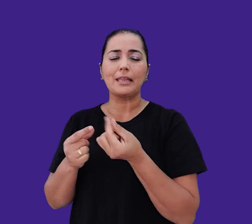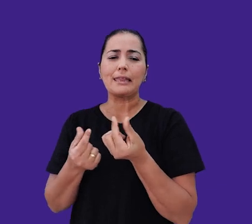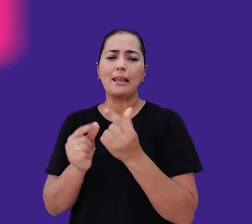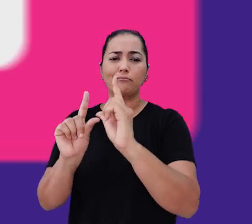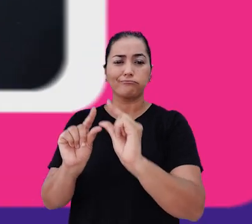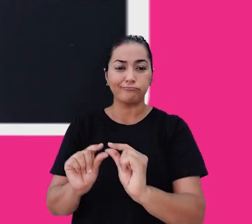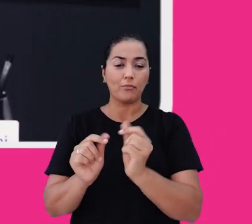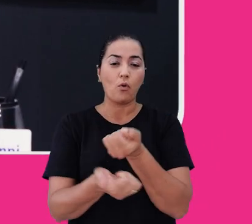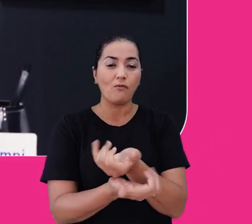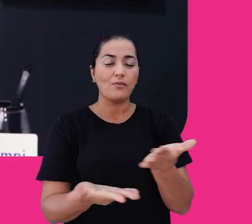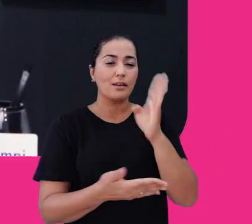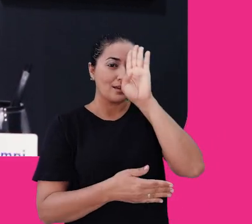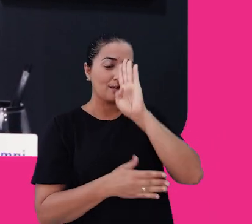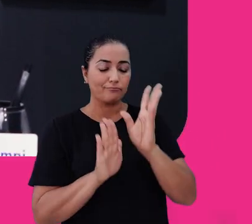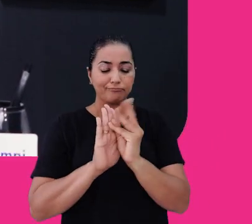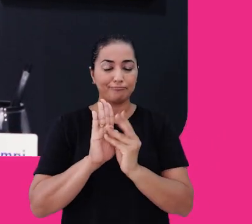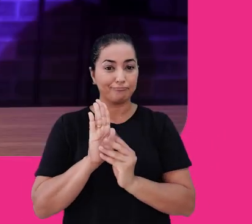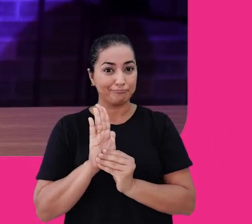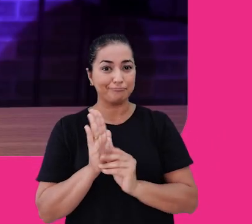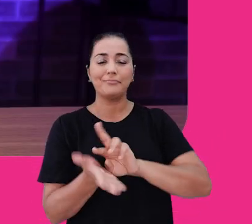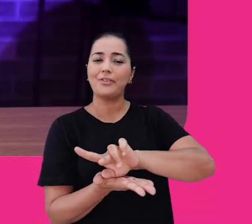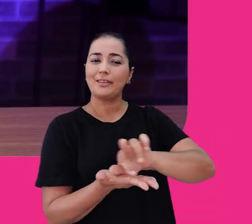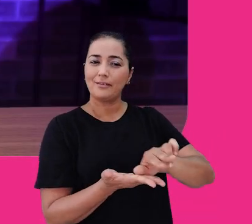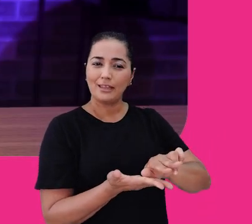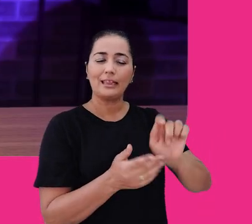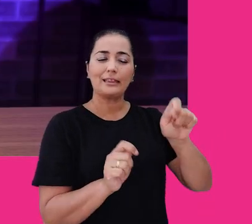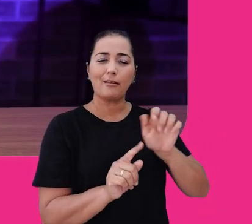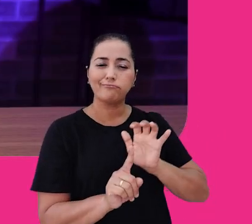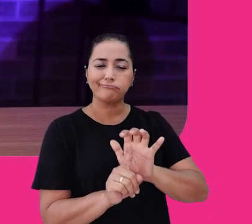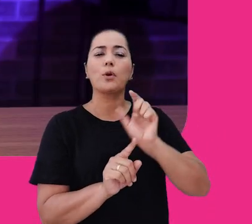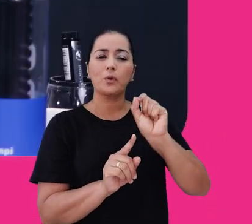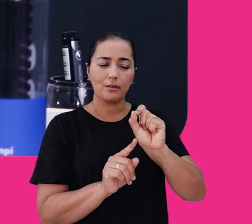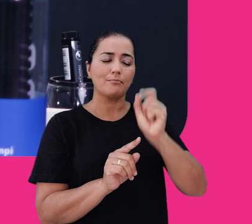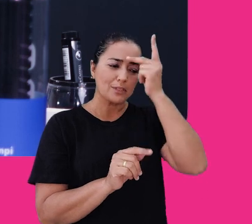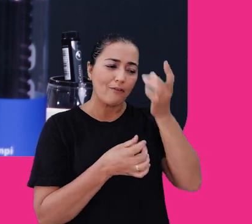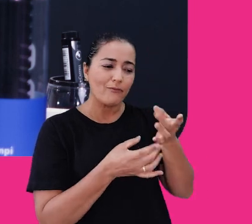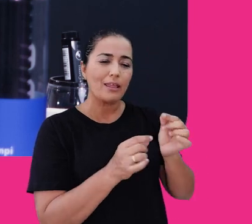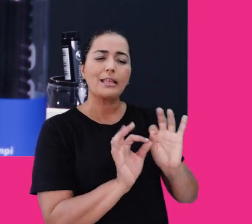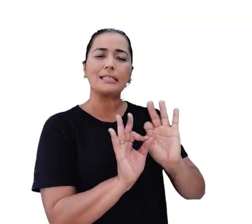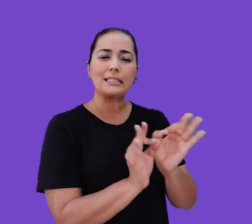E oferecemos de forma gratuita conteúdos diversos que ajudam a impulsionar pequenos, médios e grandes negócios.